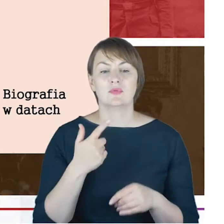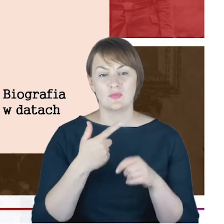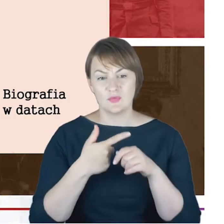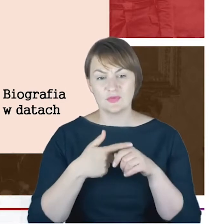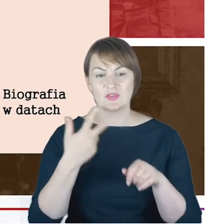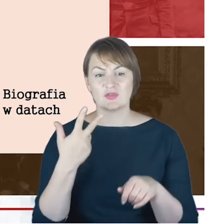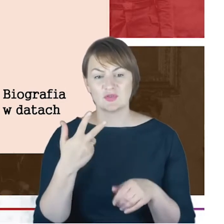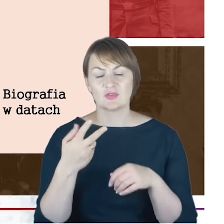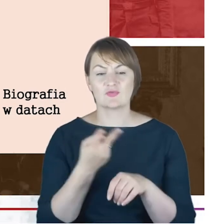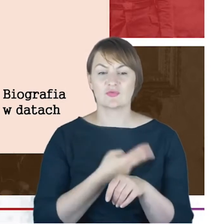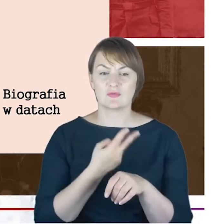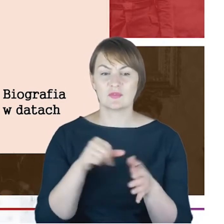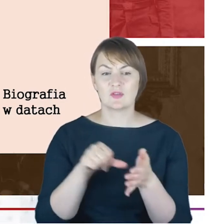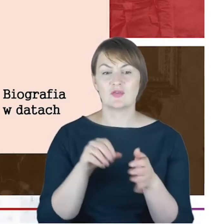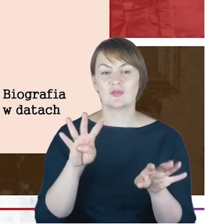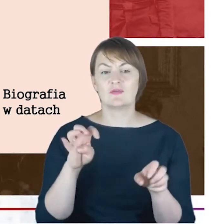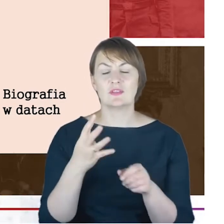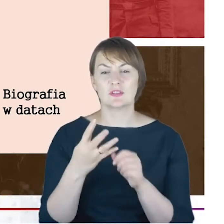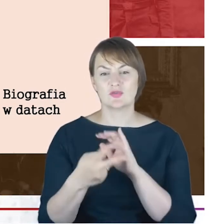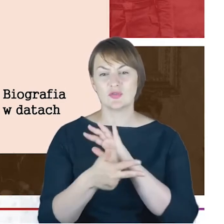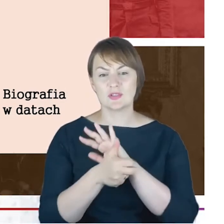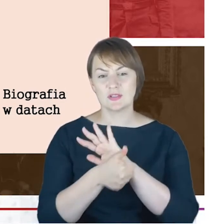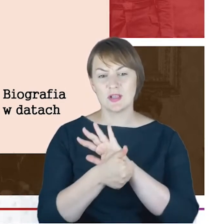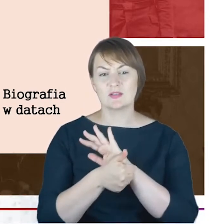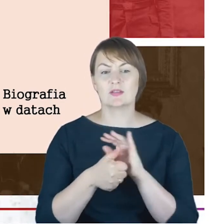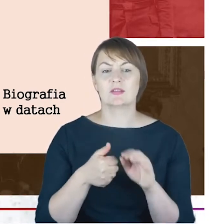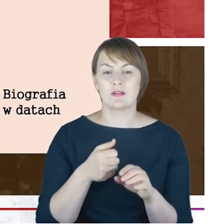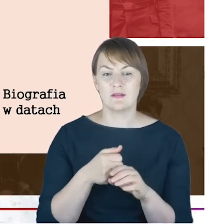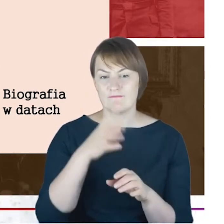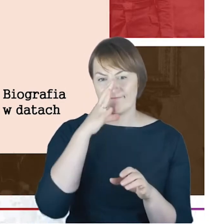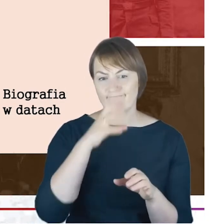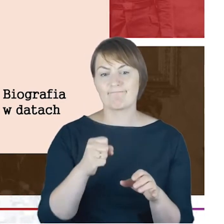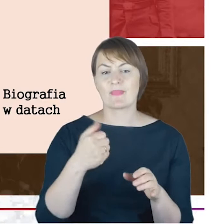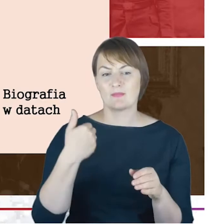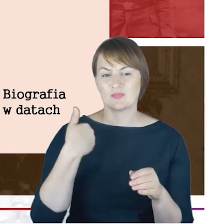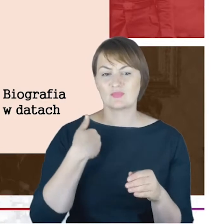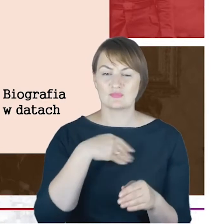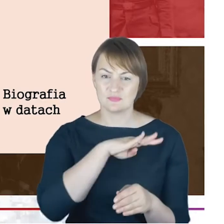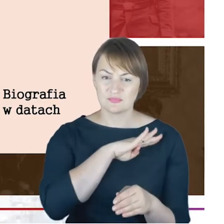bo w Katowicach cmentarzu na Garten str. dzisiaj Kozielskiej 26 kwietnia